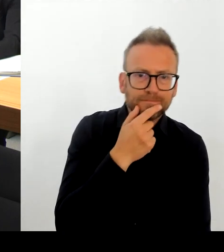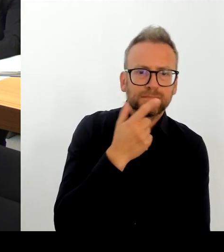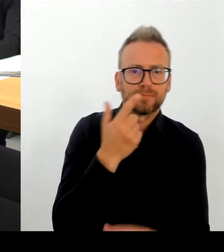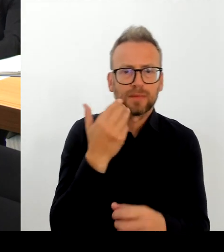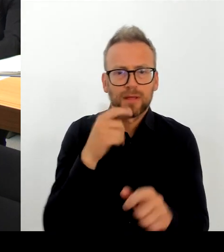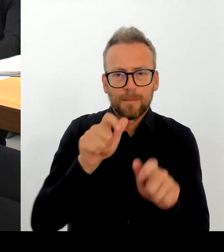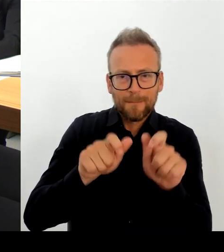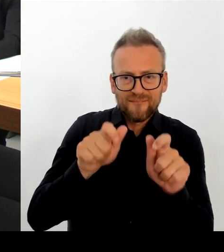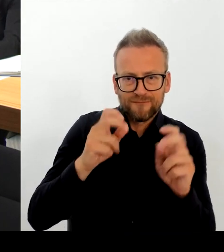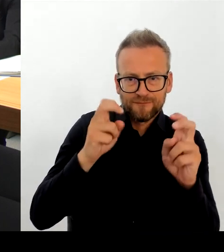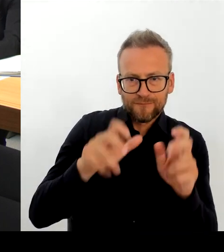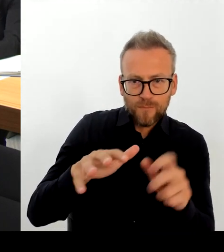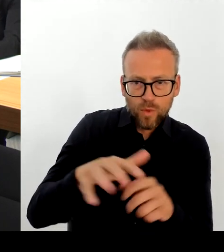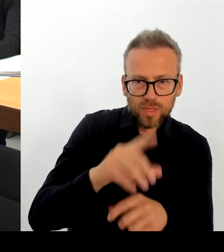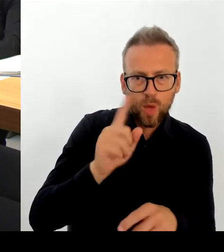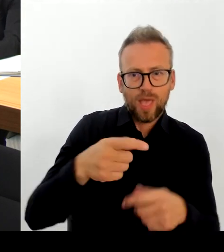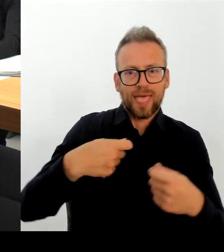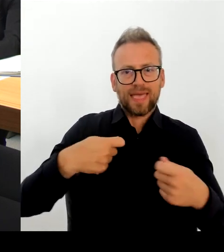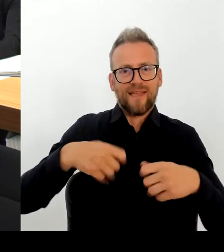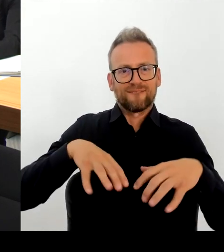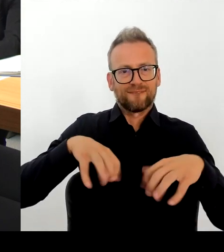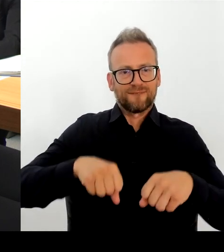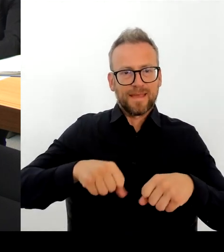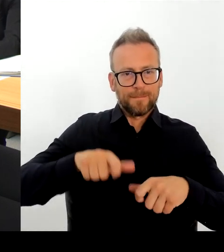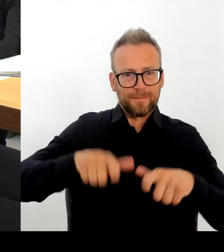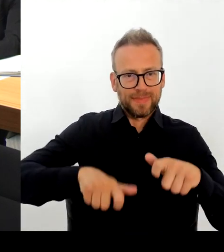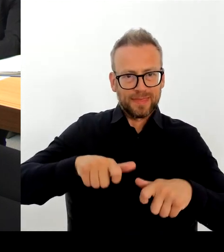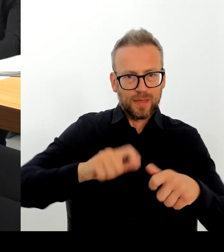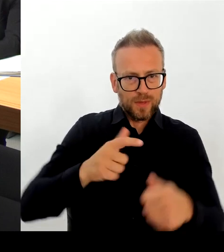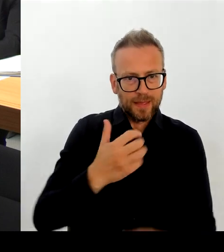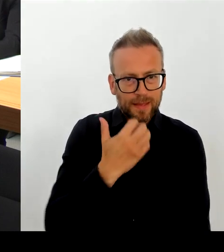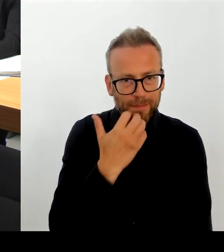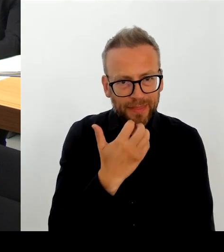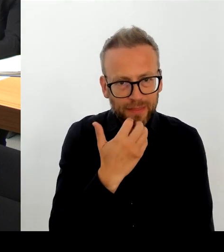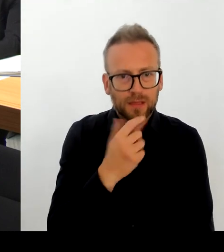besichtigung und natürlich auch für Gesprächsrunden mit